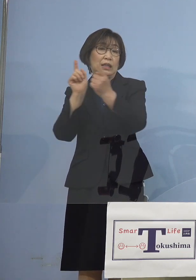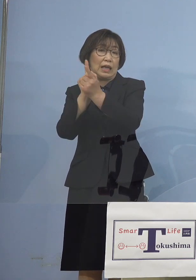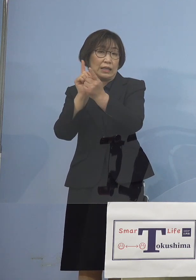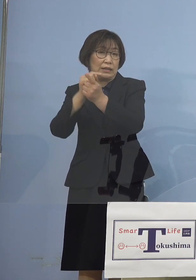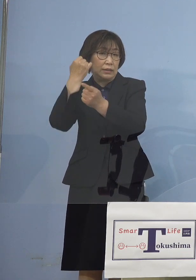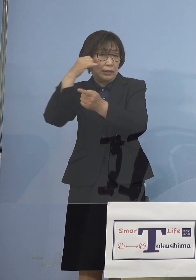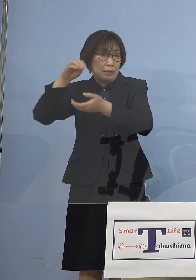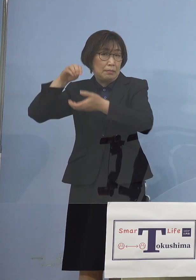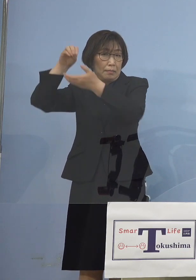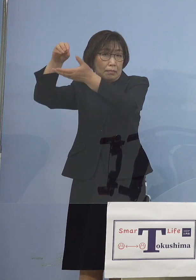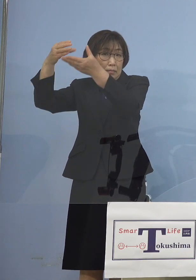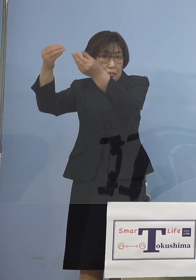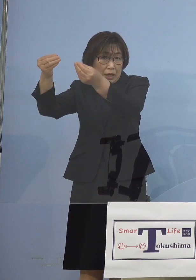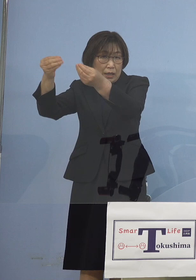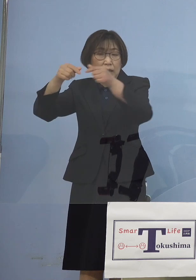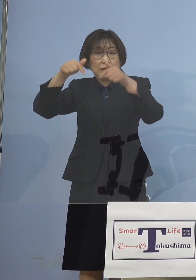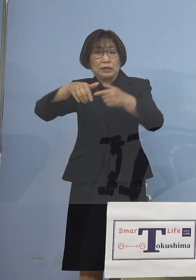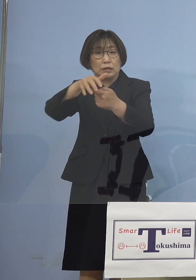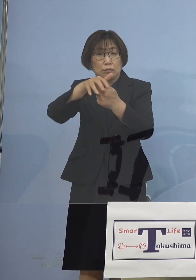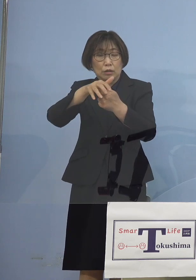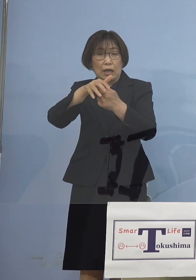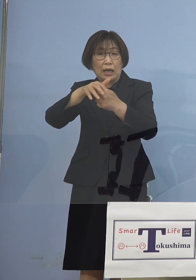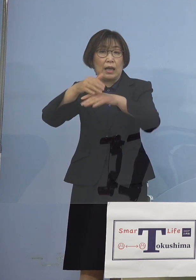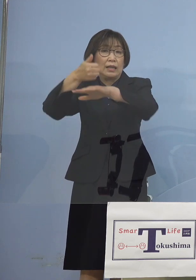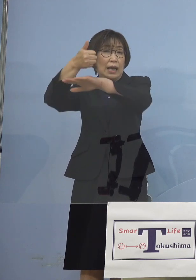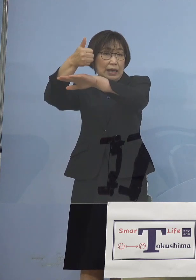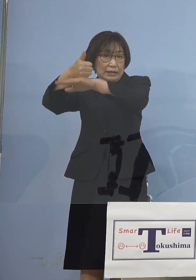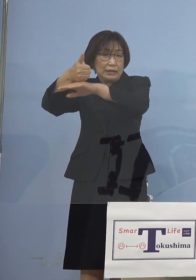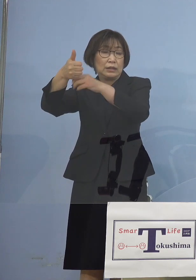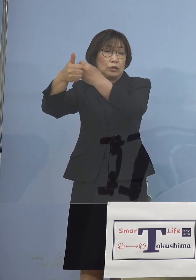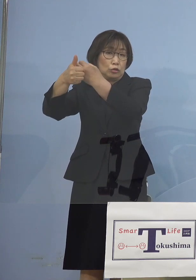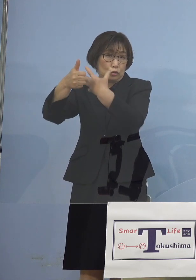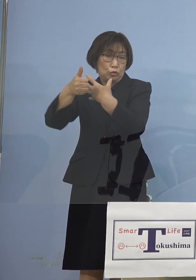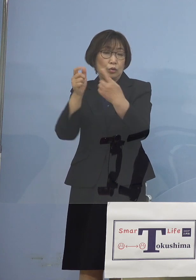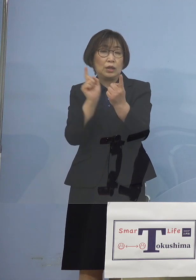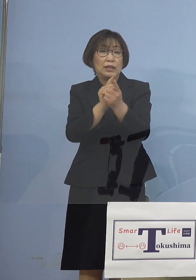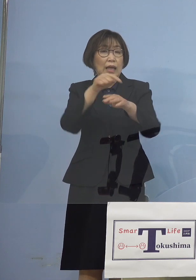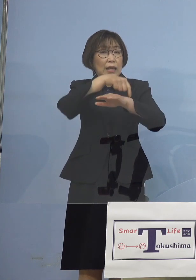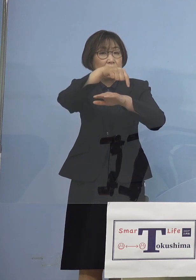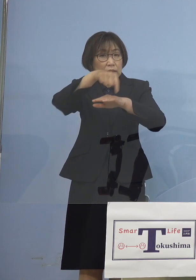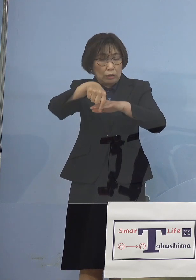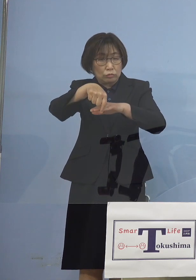西村大臣の言われる対策 こうしたものが功を奏してきている